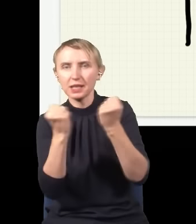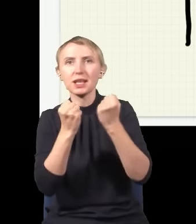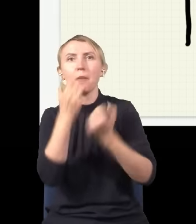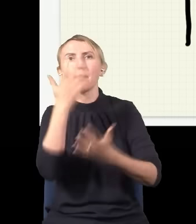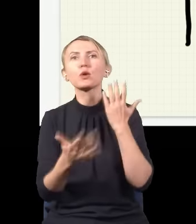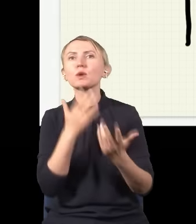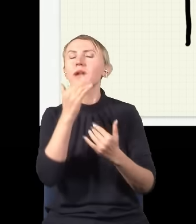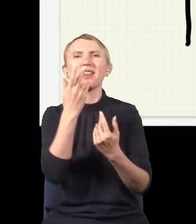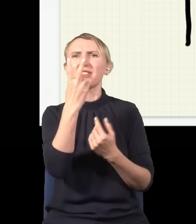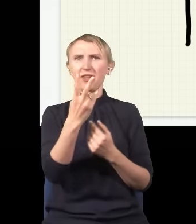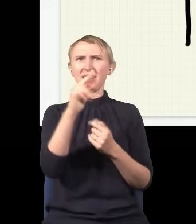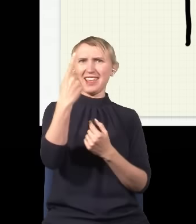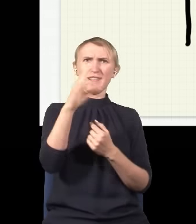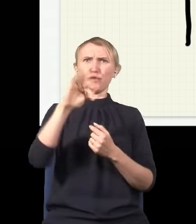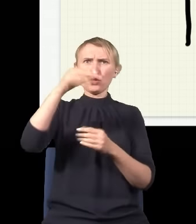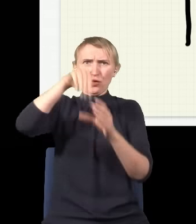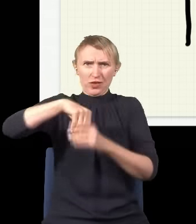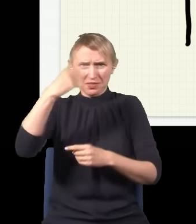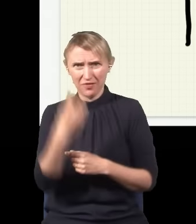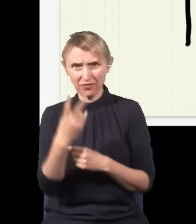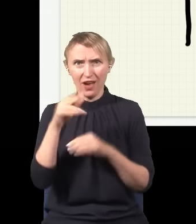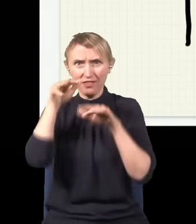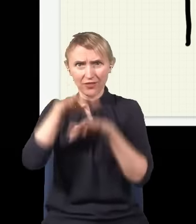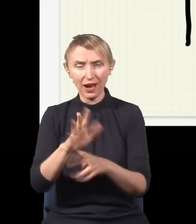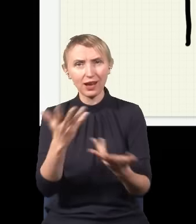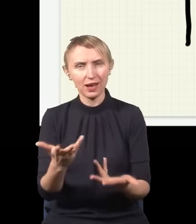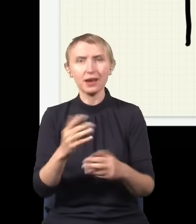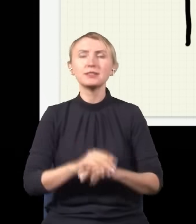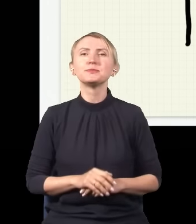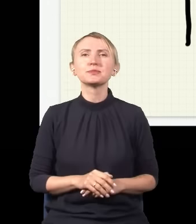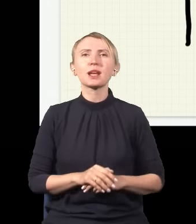Tylko jakie dwie fale, skoro jest jeden foton? Więc ten eksperyment sugeruje,